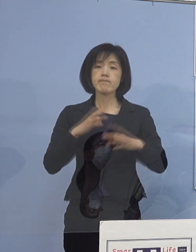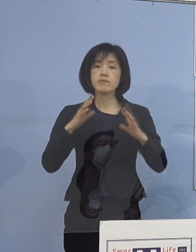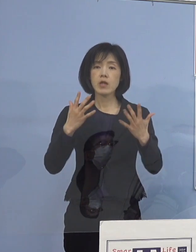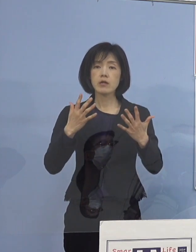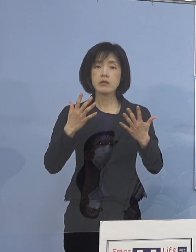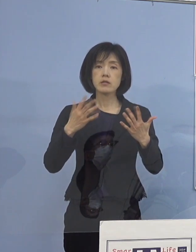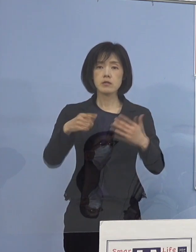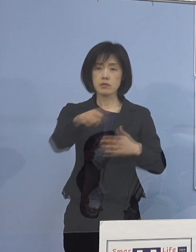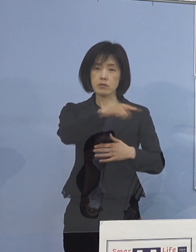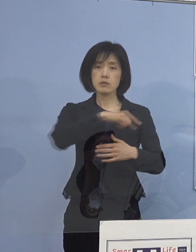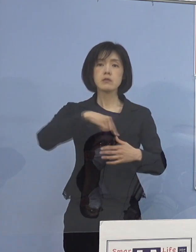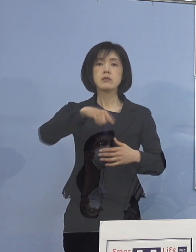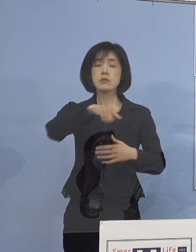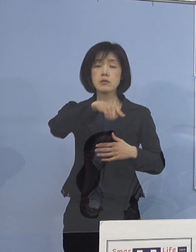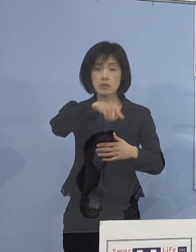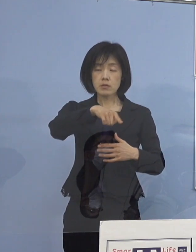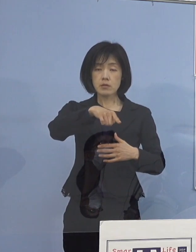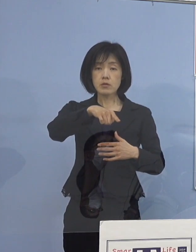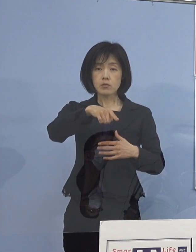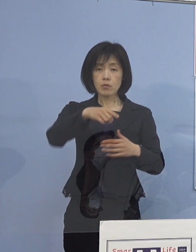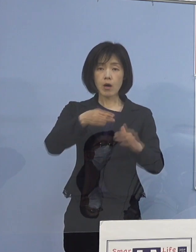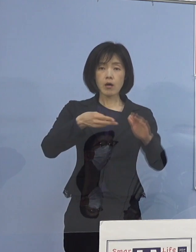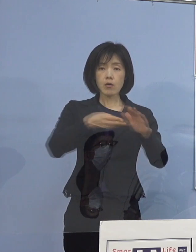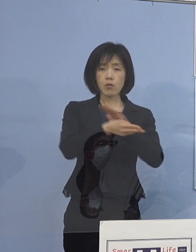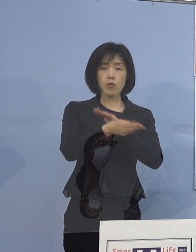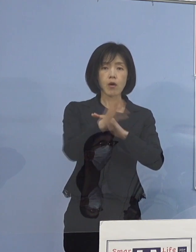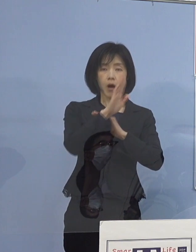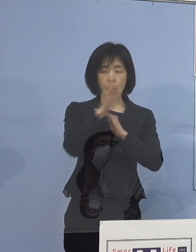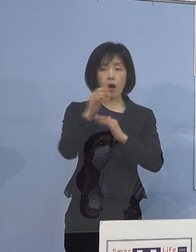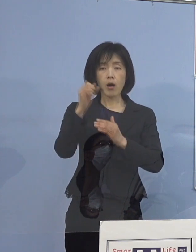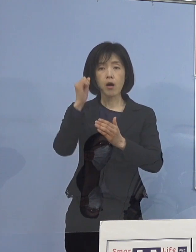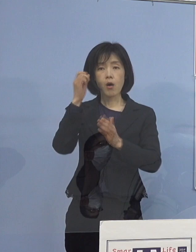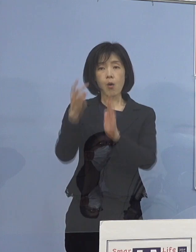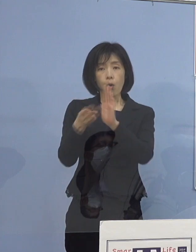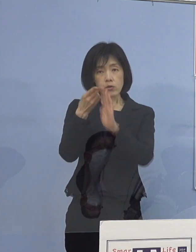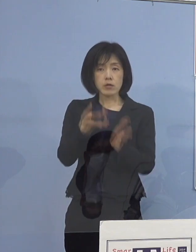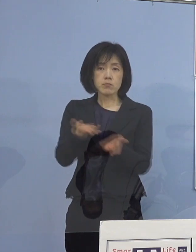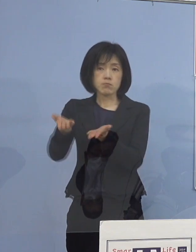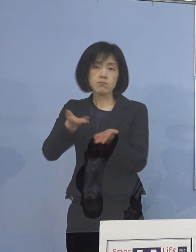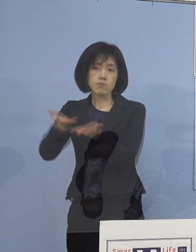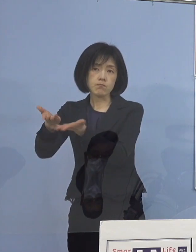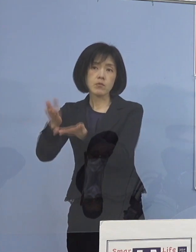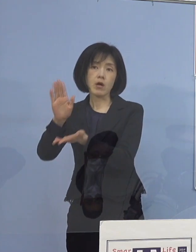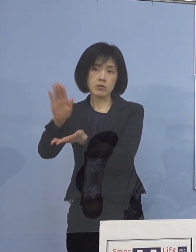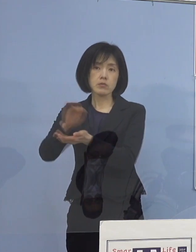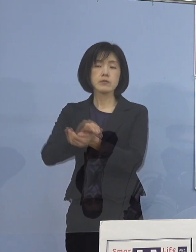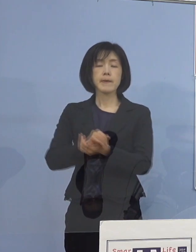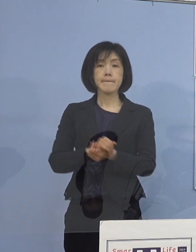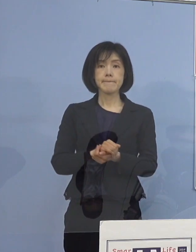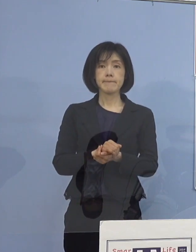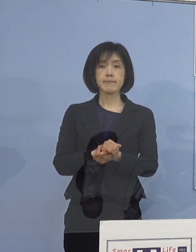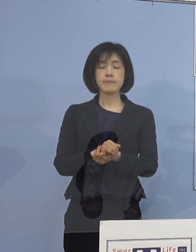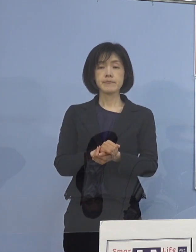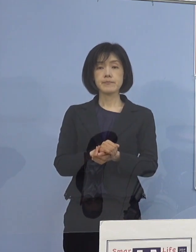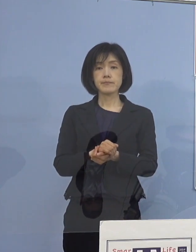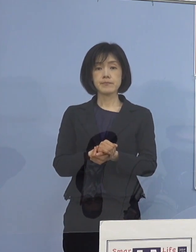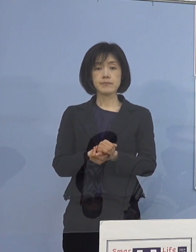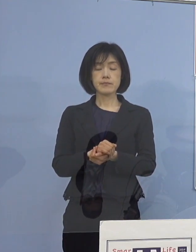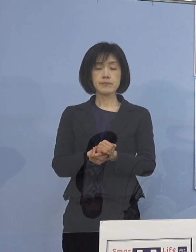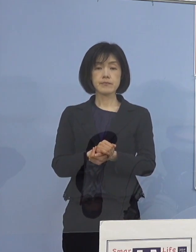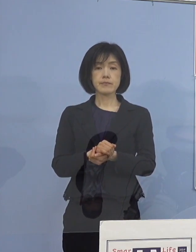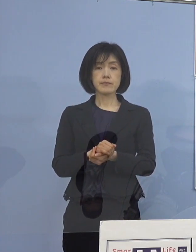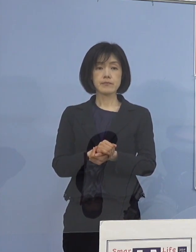やはり宿泊療養であったり 今既に運用を昨日も申し上げたと思いますが